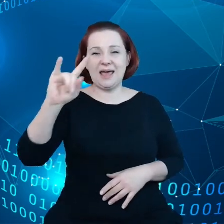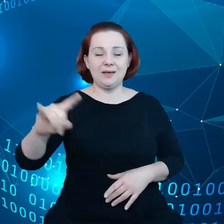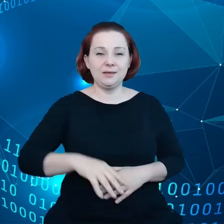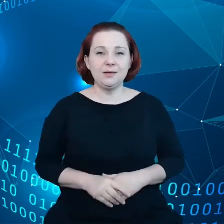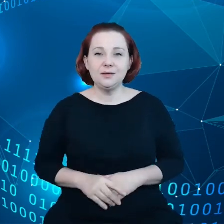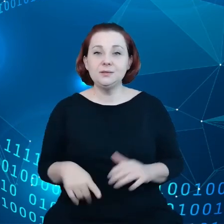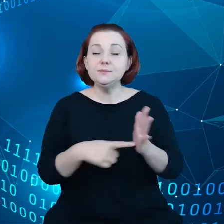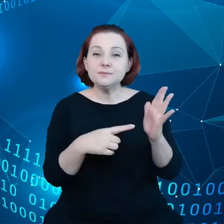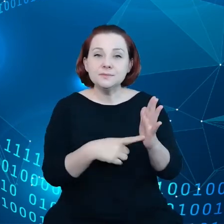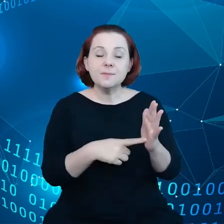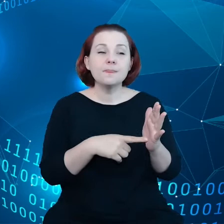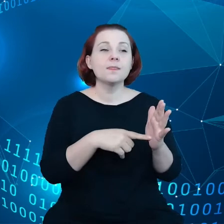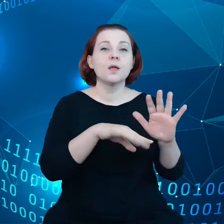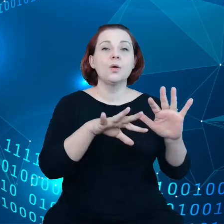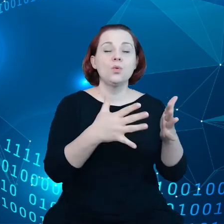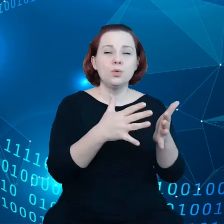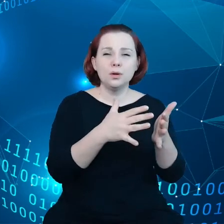wygenerować wartość w oparciu o te dane.